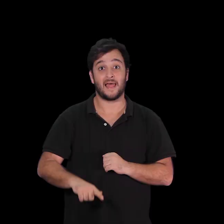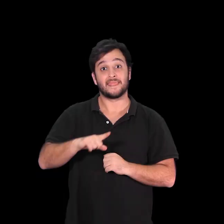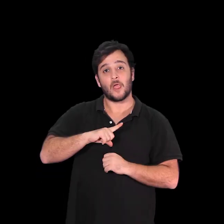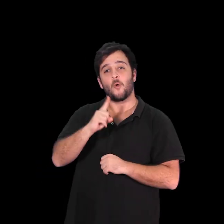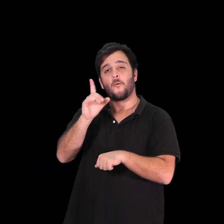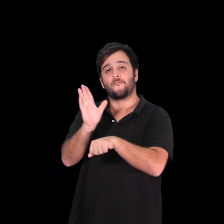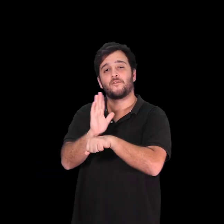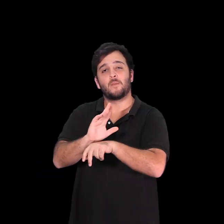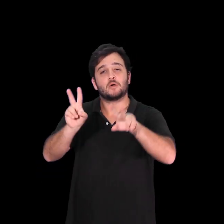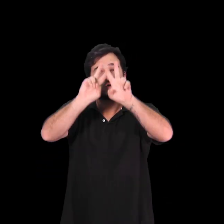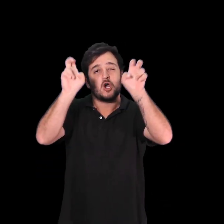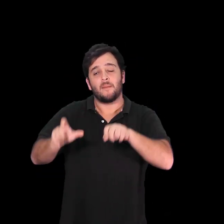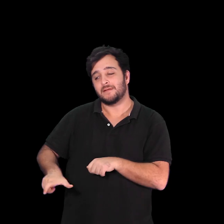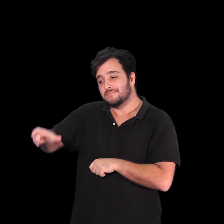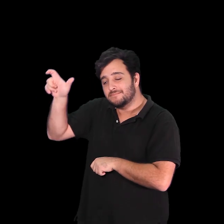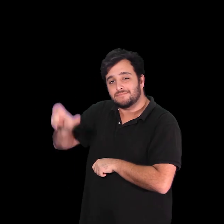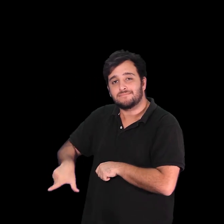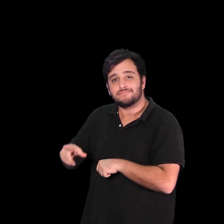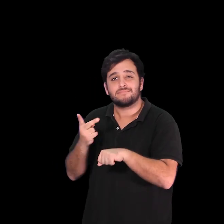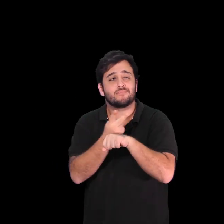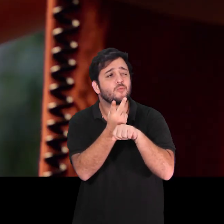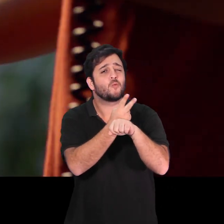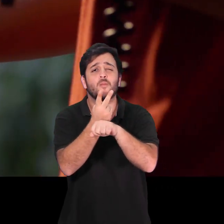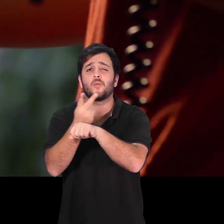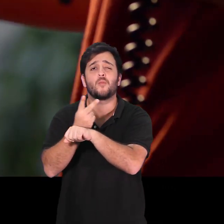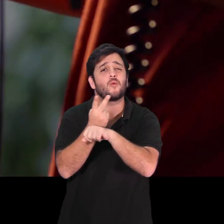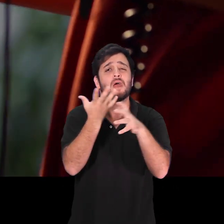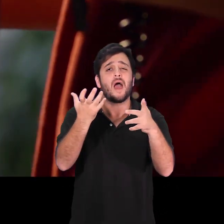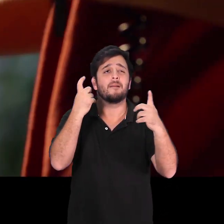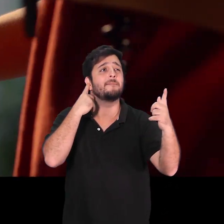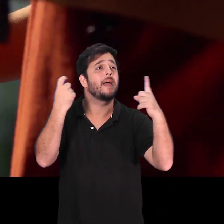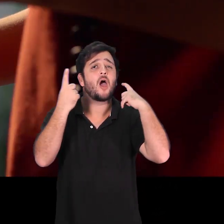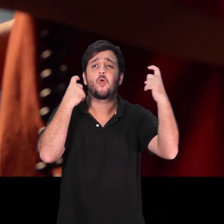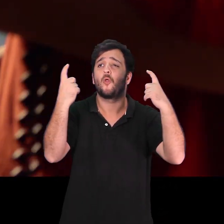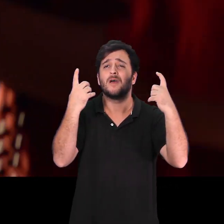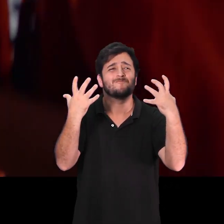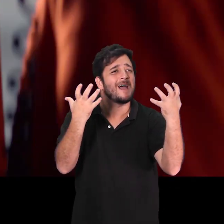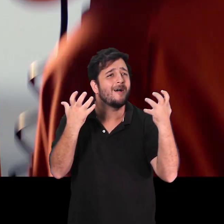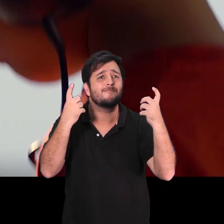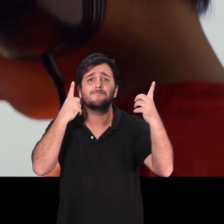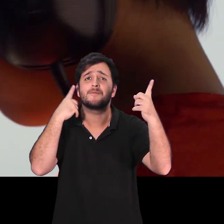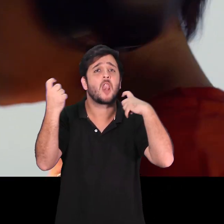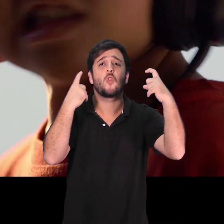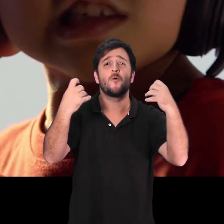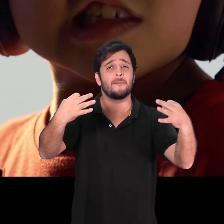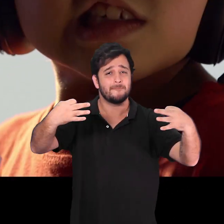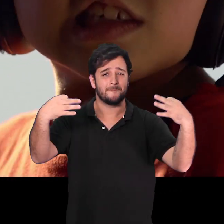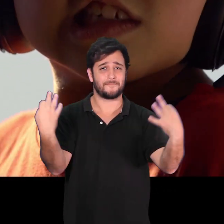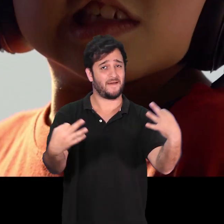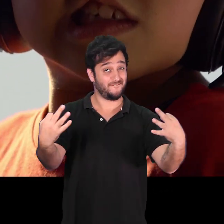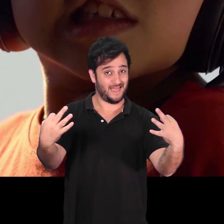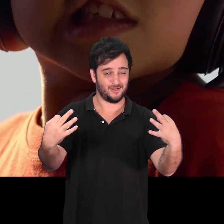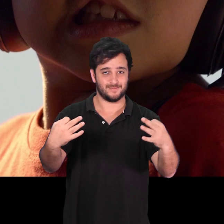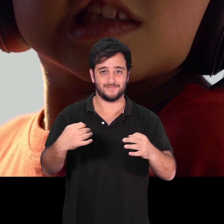“O melhor som do mundo” é um filme delicado e original que narra a busca de Vinícius pelo som perfeito.